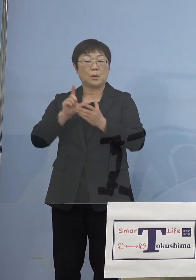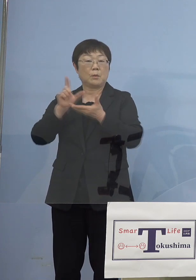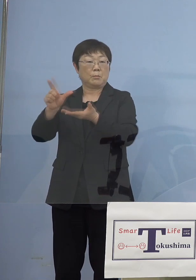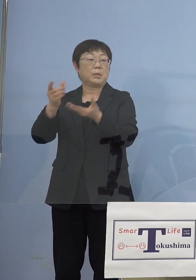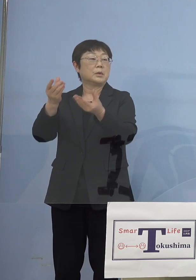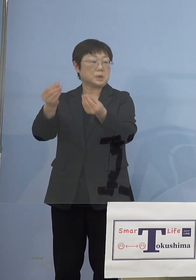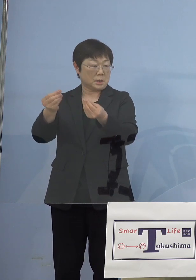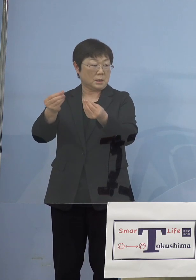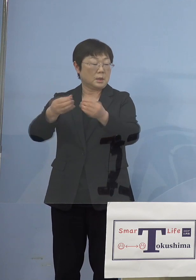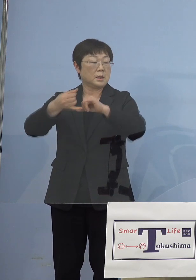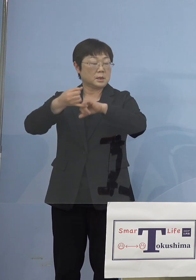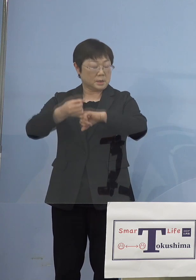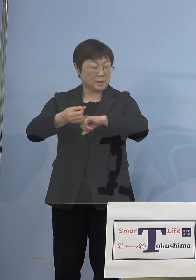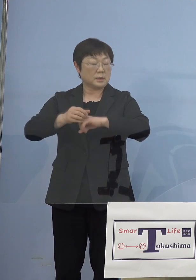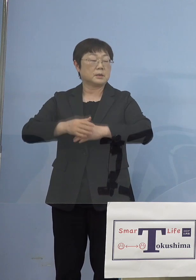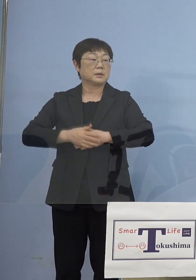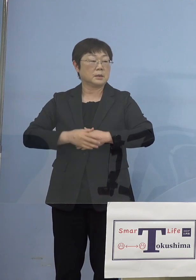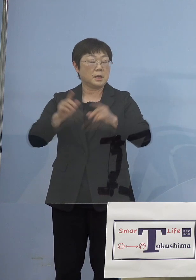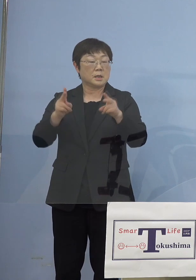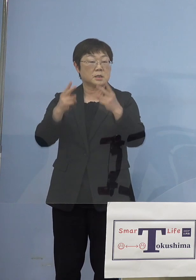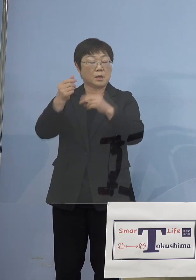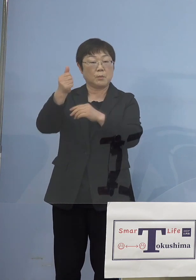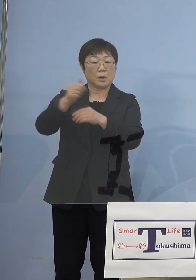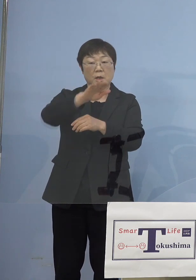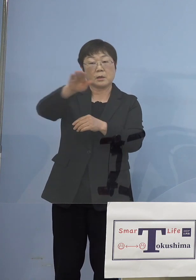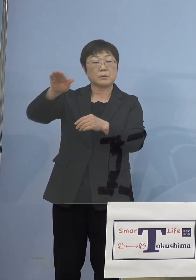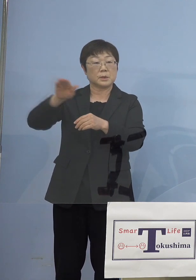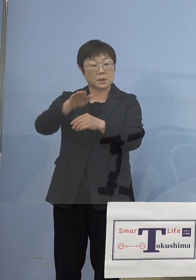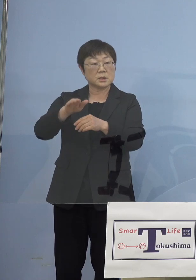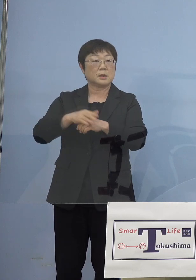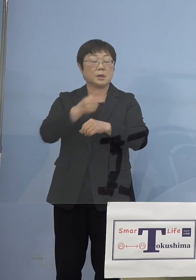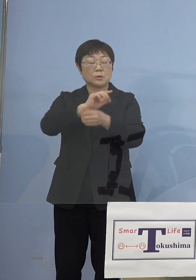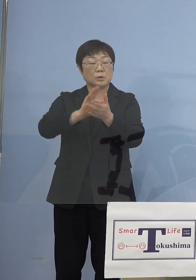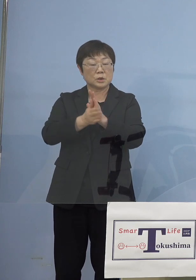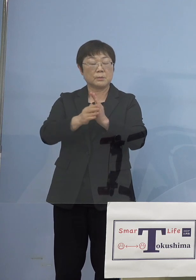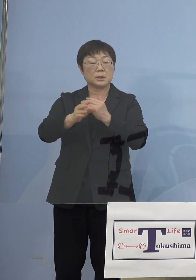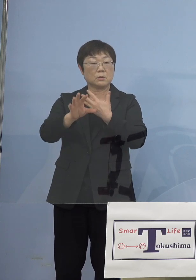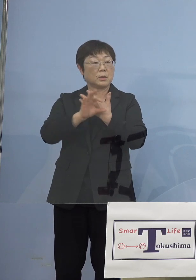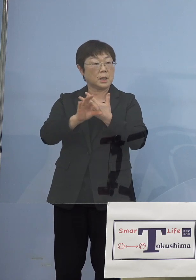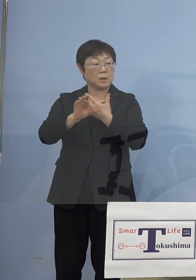是非各専門家の皆様方にも 徳島の事例を共有してもらいたいと